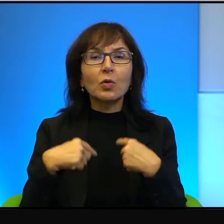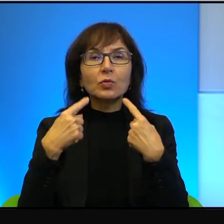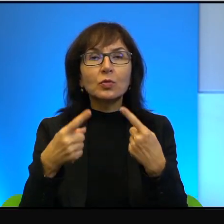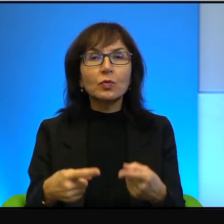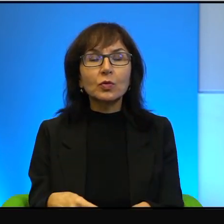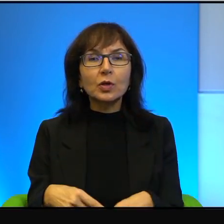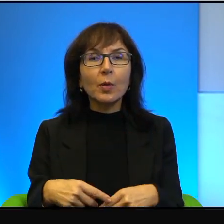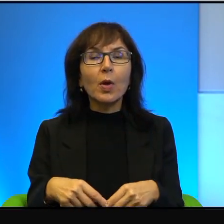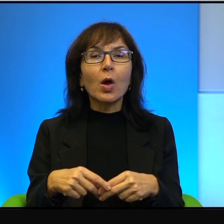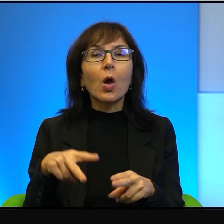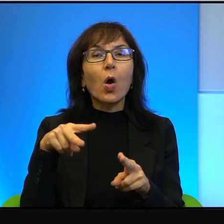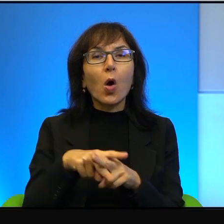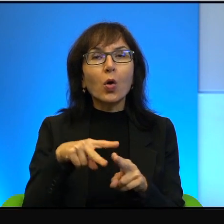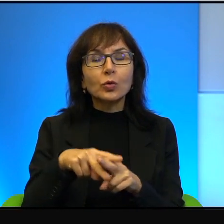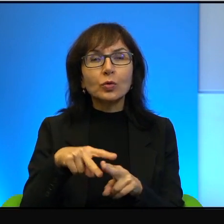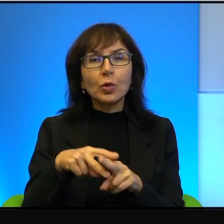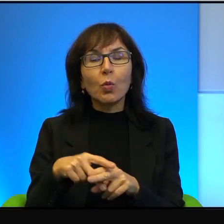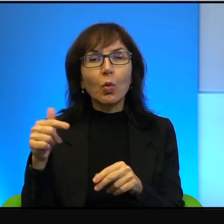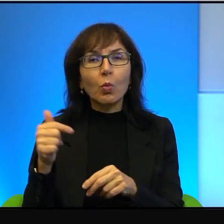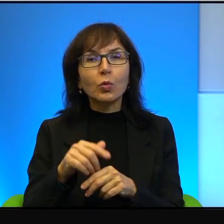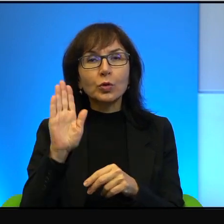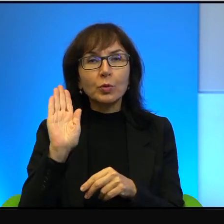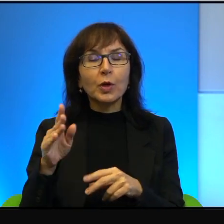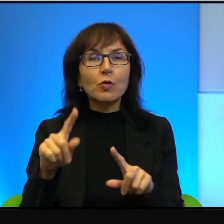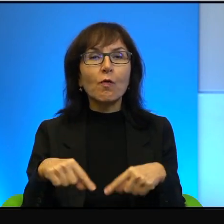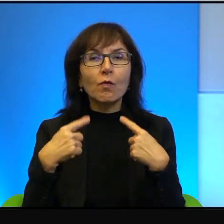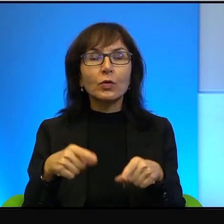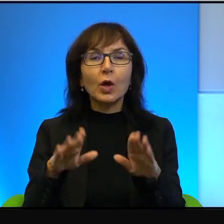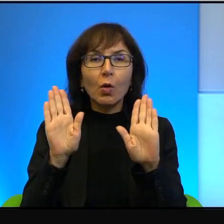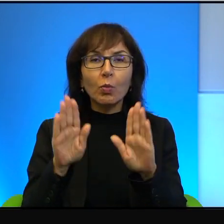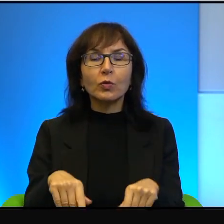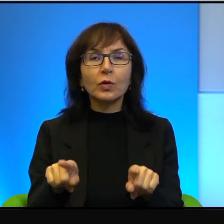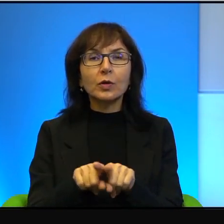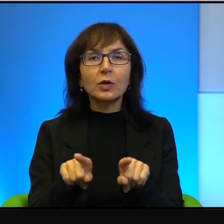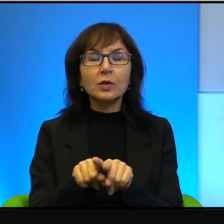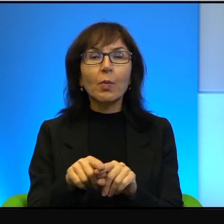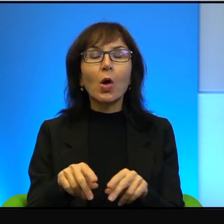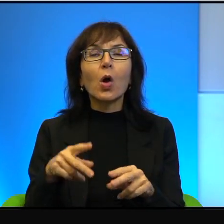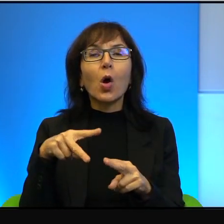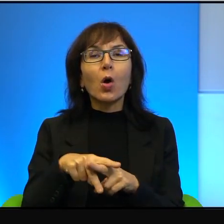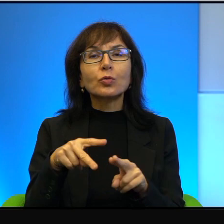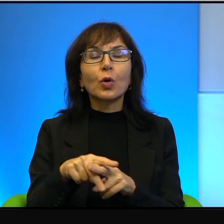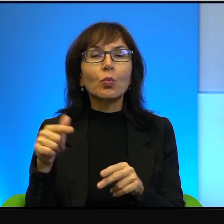to osiołek musi mieć pozwolenie i wózek musi mieć pozwolenie. To jest rzeczywiście jakieś takie,